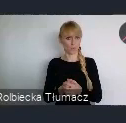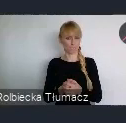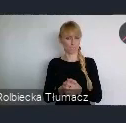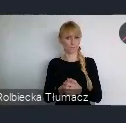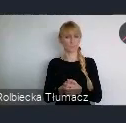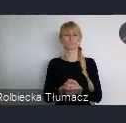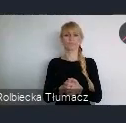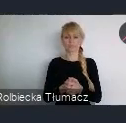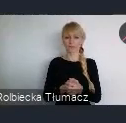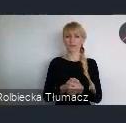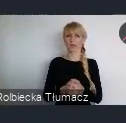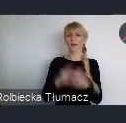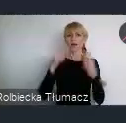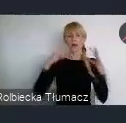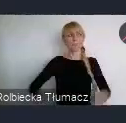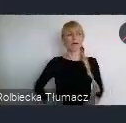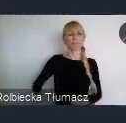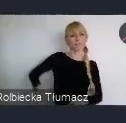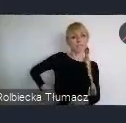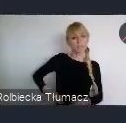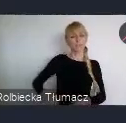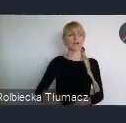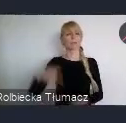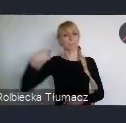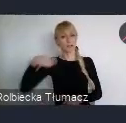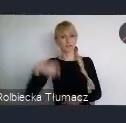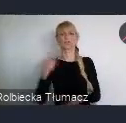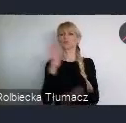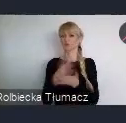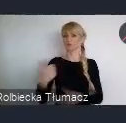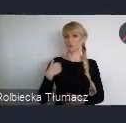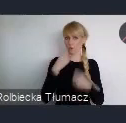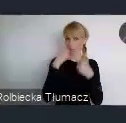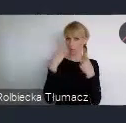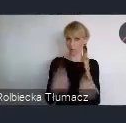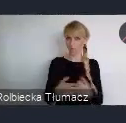o wielu apsektach. Rzeczywiście chyba ten aspekt, że mamy świat na wyciągnięcie ręki,